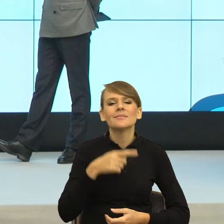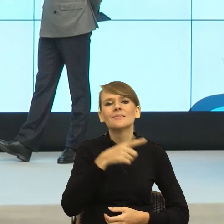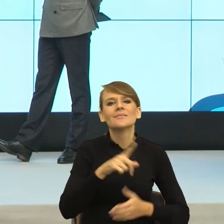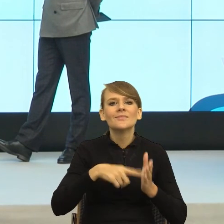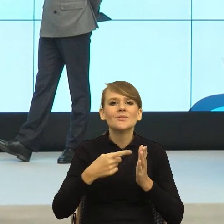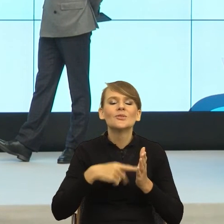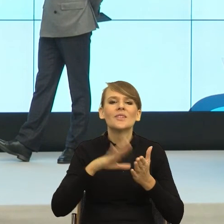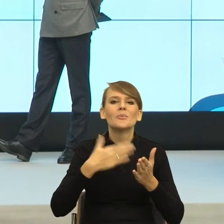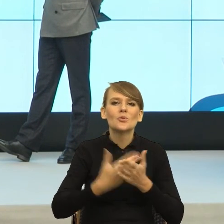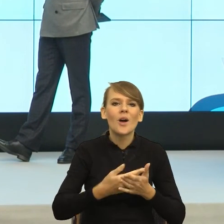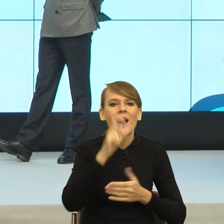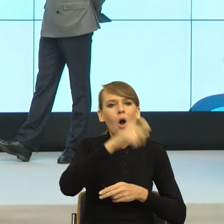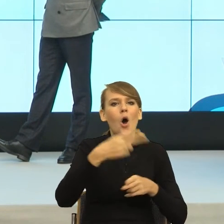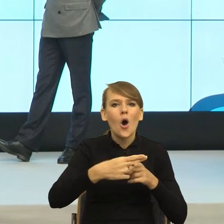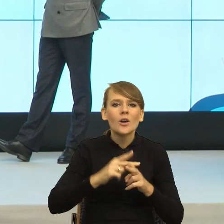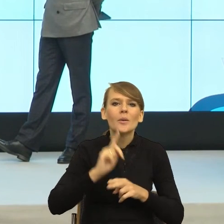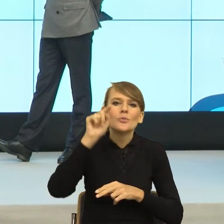Jeden mówi, dzień dobry, przepraszam, spóźniłem się.